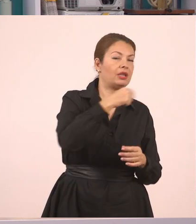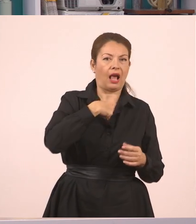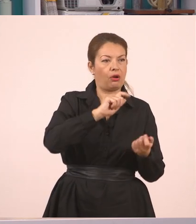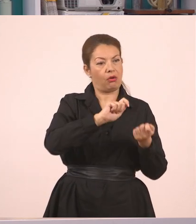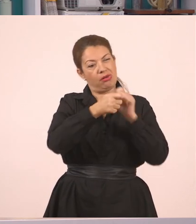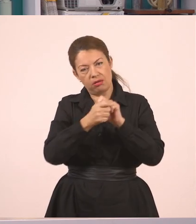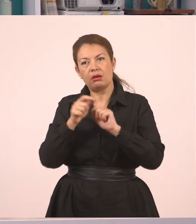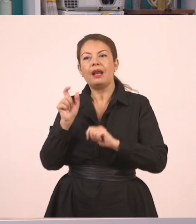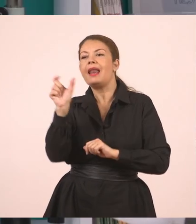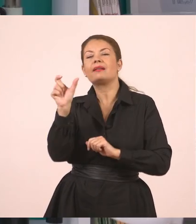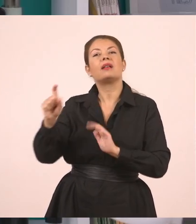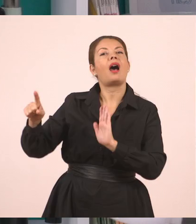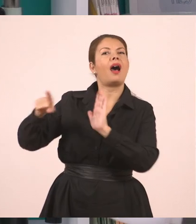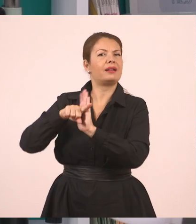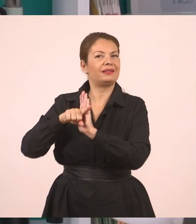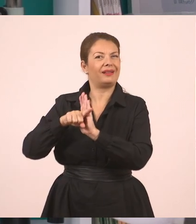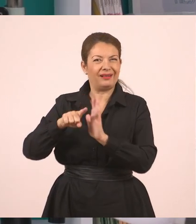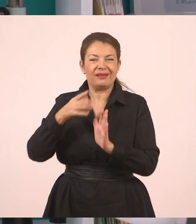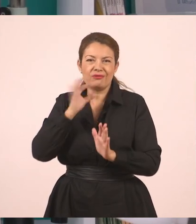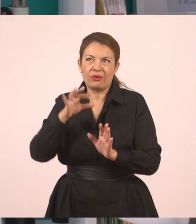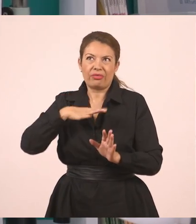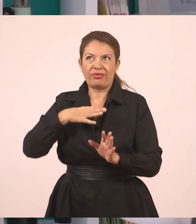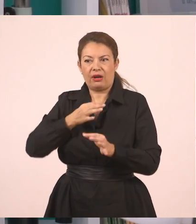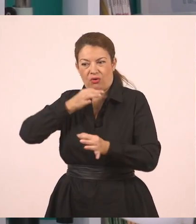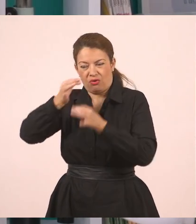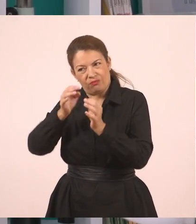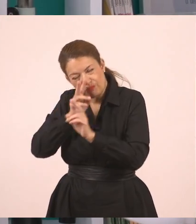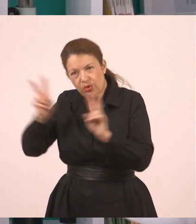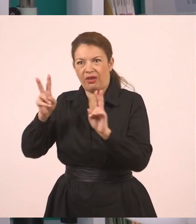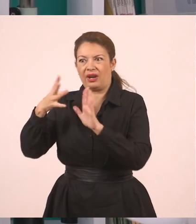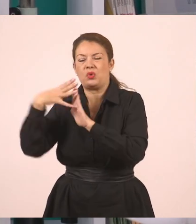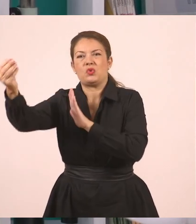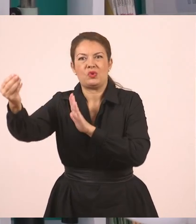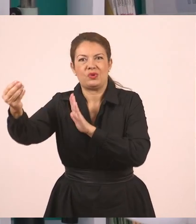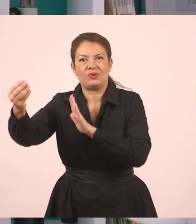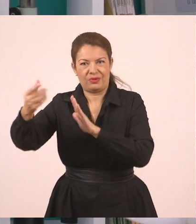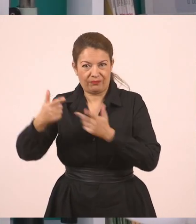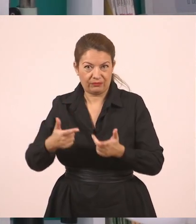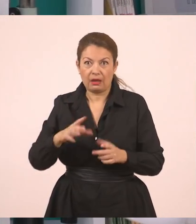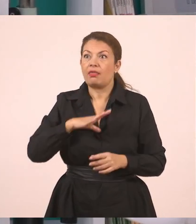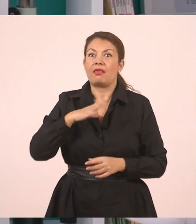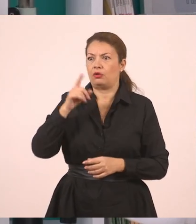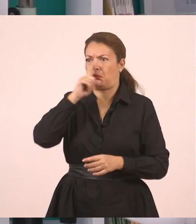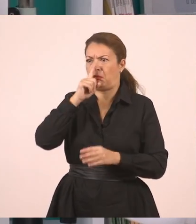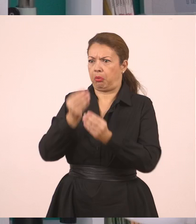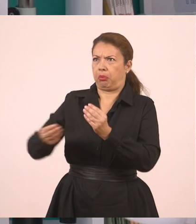για να μεταφέρω τα λόγια κάποιου όπως εγώ νομίζω ότι θα τα καταλάβει ο άλλος καλά. Δεν έβαλα ψευδείς πληροφορίες μέσα. Δεν είπα κάτι άλλο.